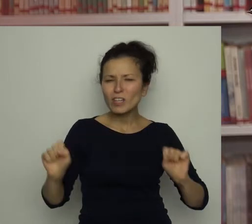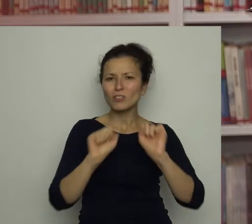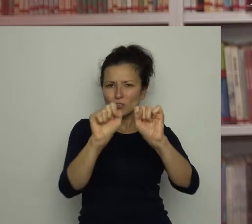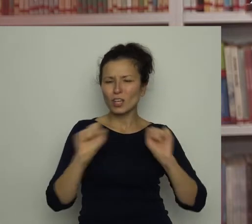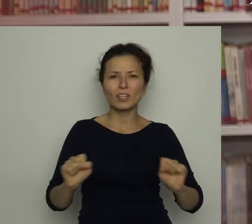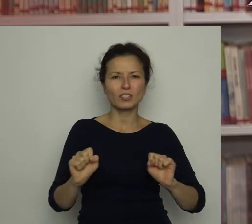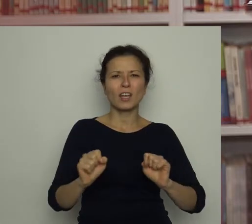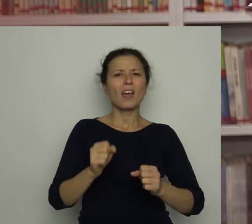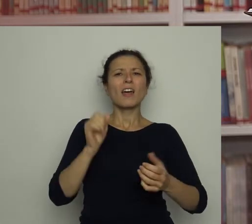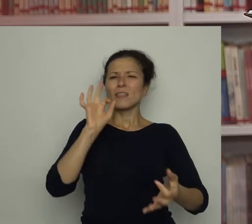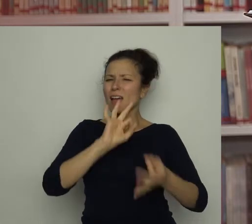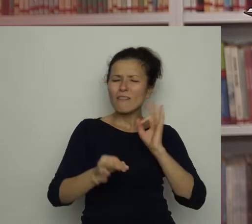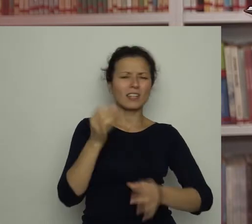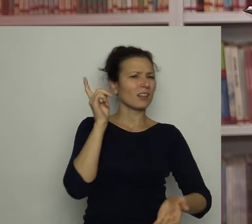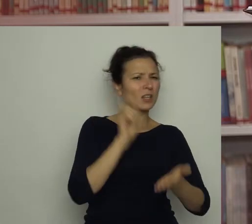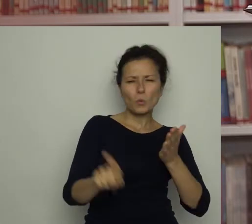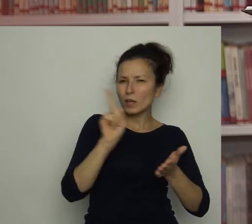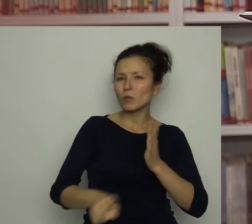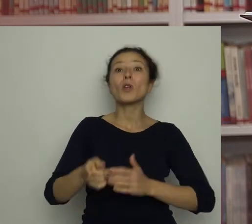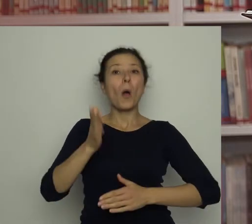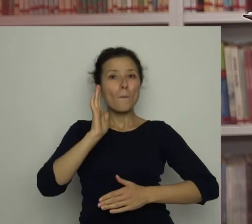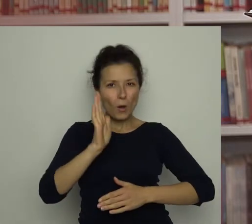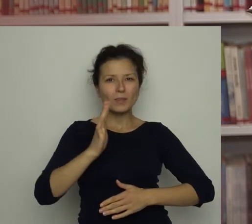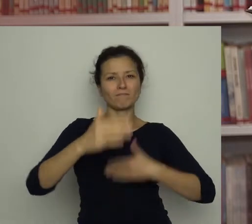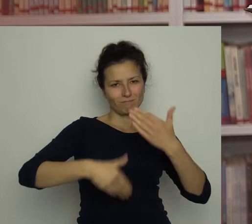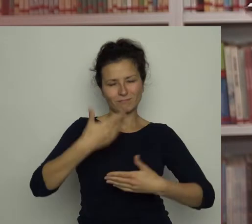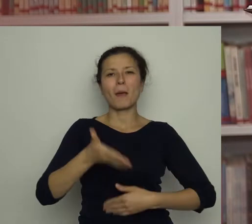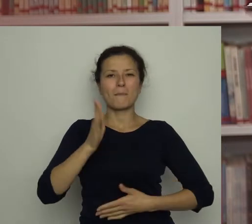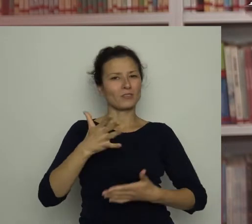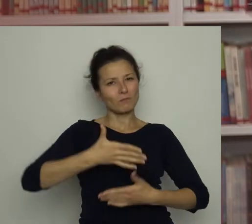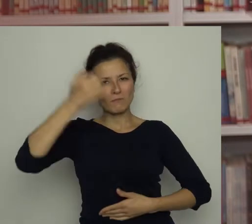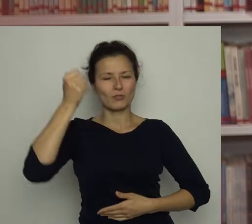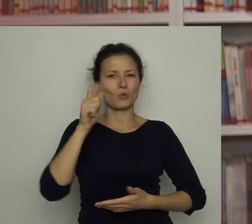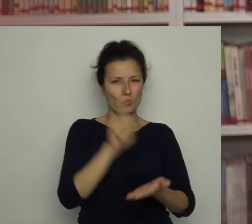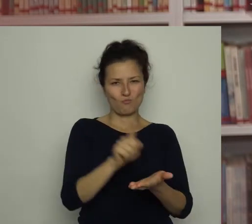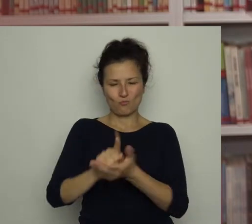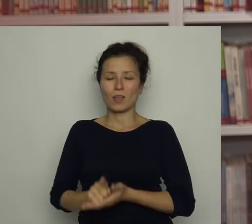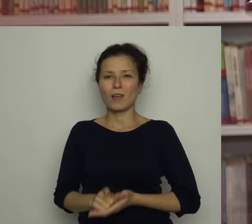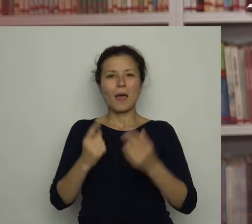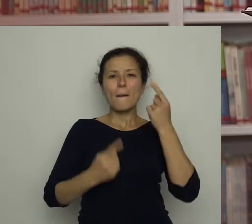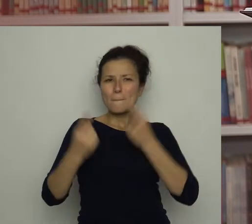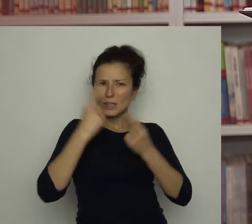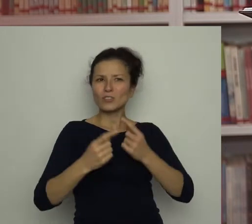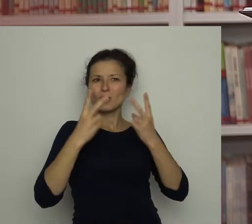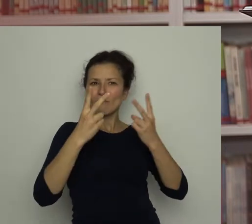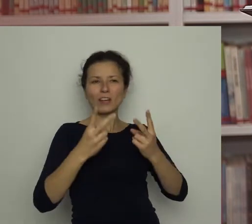z czasem osiągnie mistrzostwo. Myślę, że bardzo ważne jest, aby się nie poddawać.